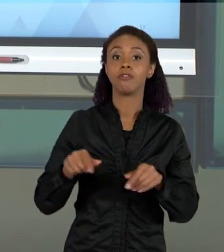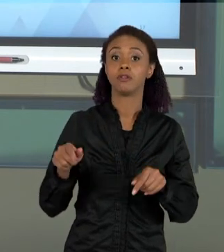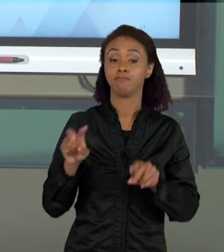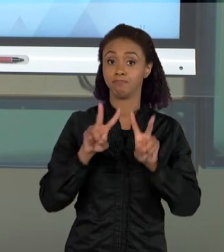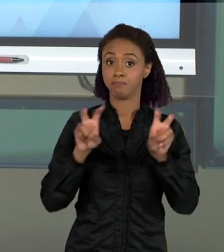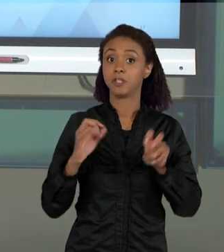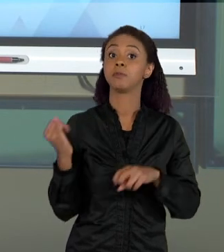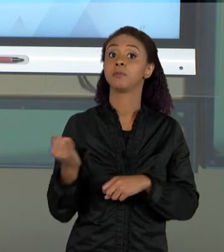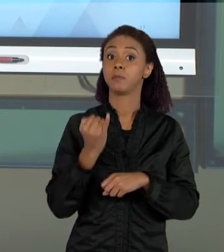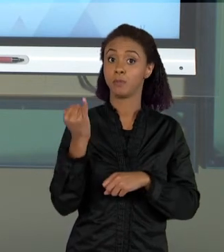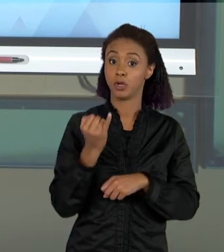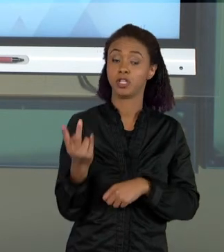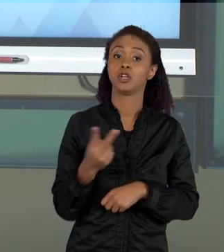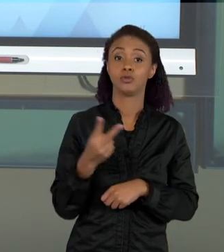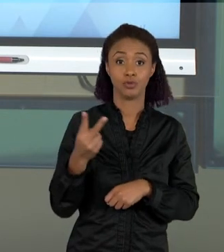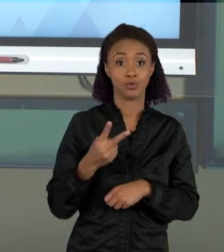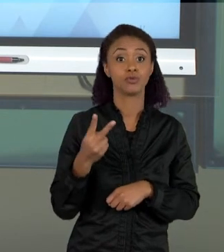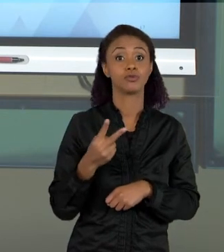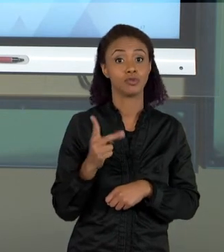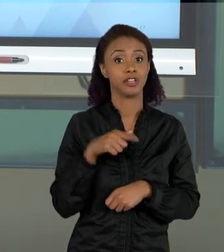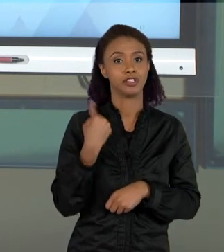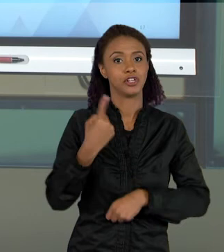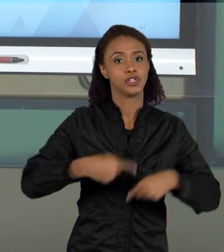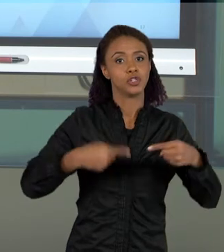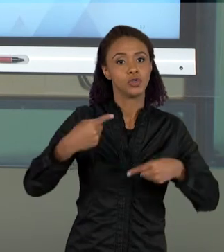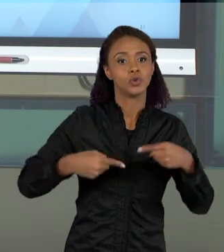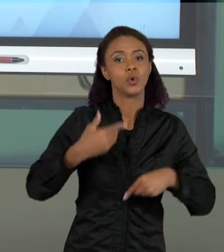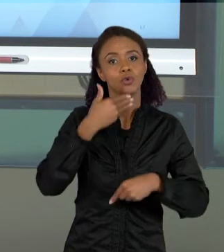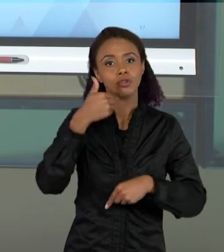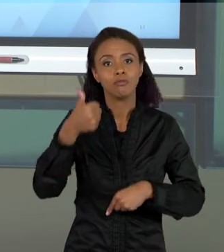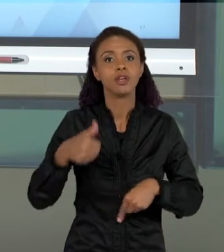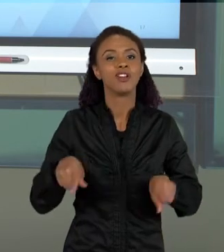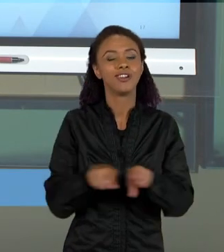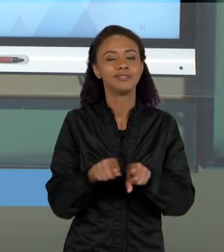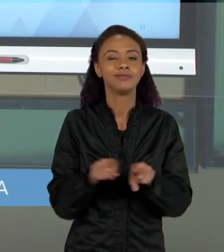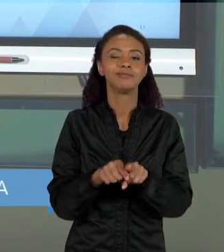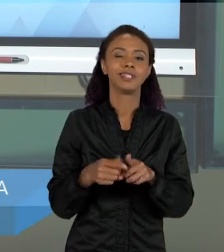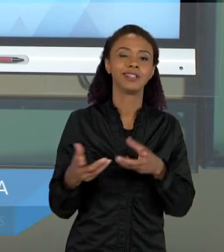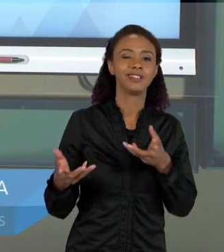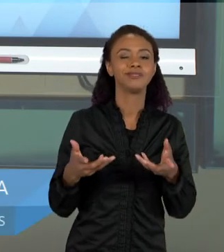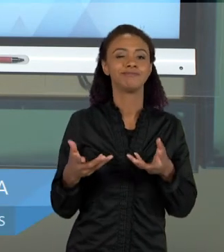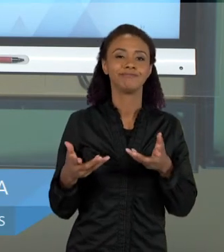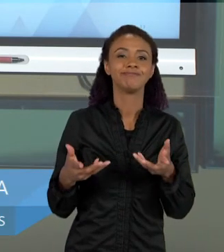GENTE DISCUTIR MELHOR E DAR QUASE QUE UM... CHEGANDO QUASE QUE PRÓXIMO DO FINAL